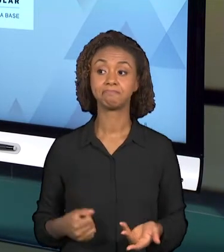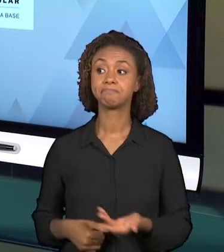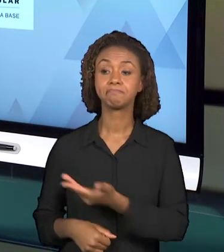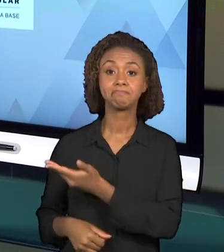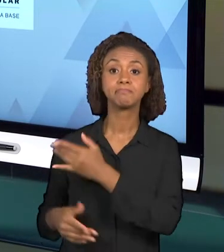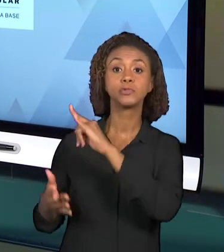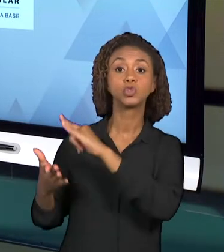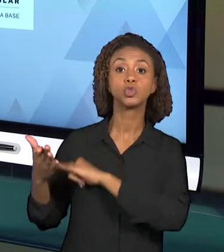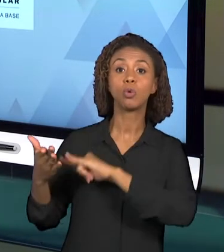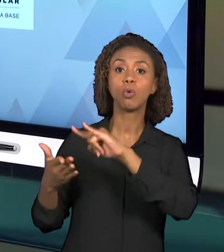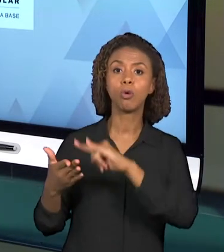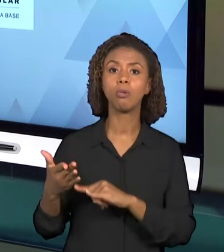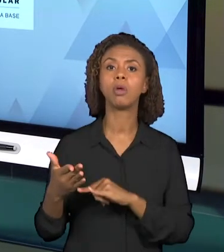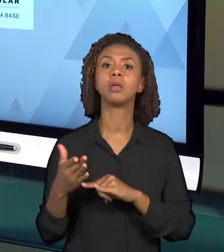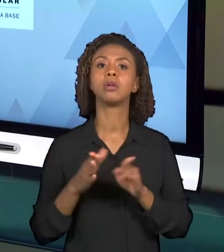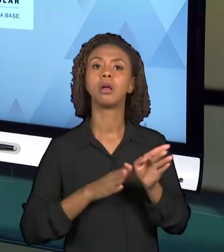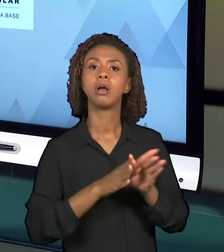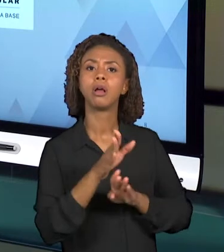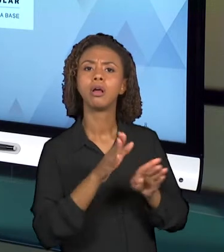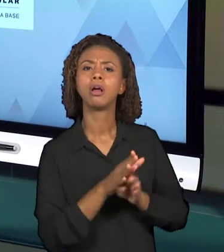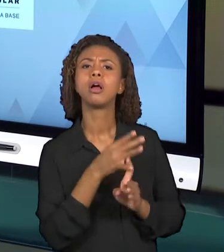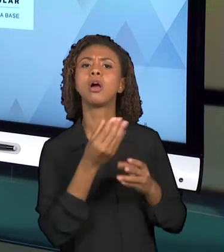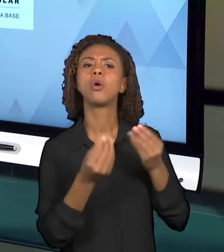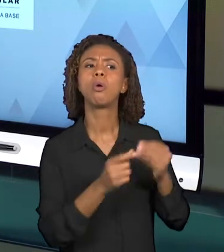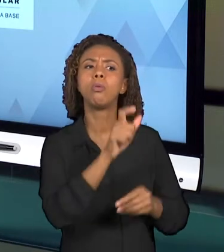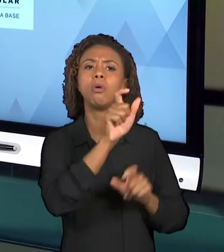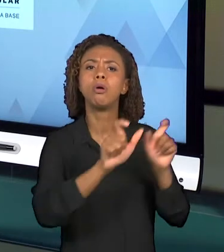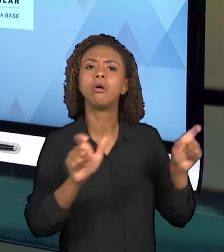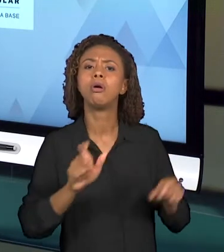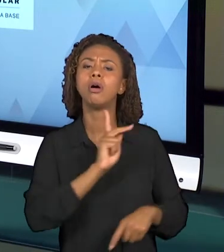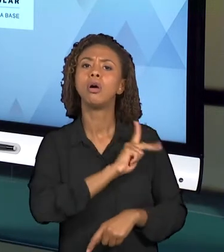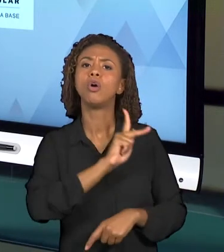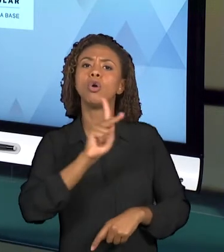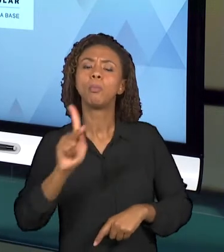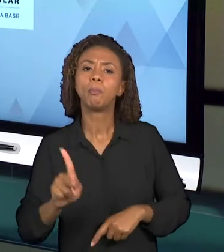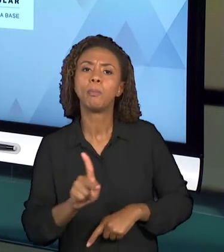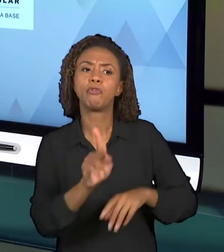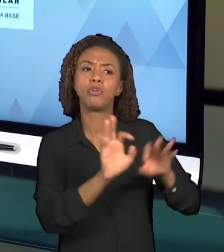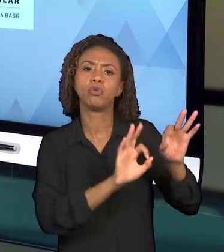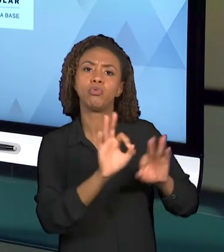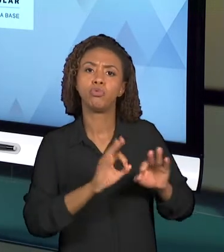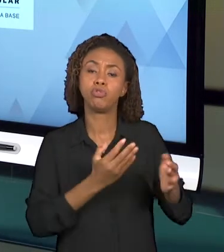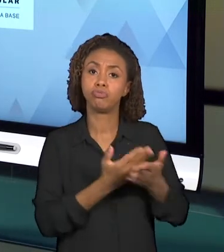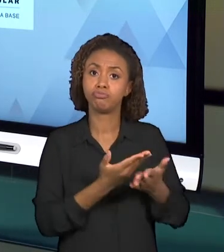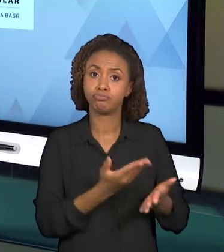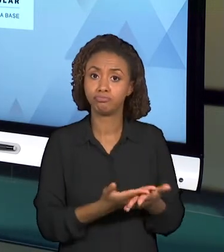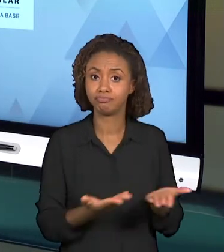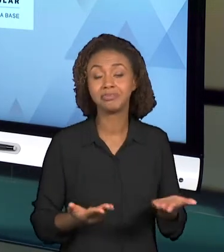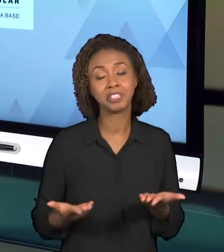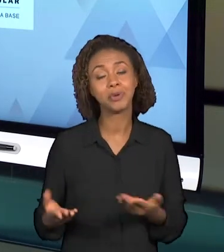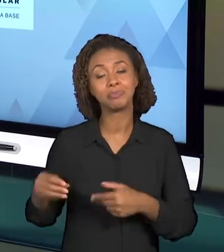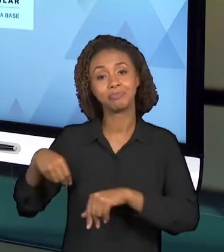PLANEJAMENTO DE AULA DOS PROFESSORES. ENTÃO RECOMENDA-SE ESSES DOIS DOCUMENTOS PARA ESSA